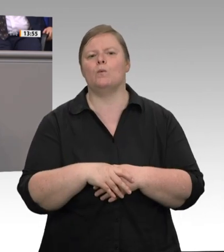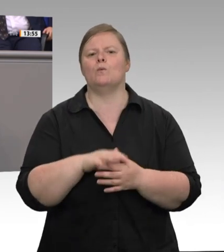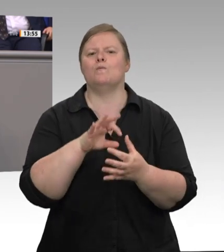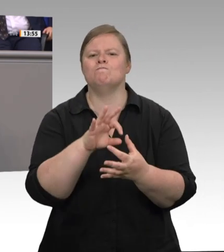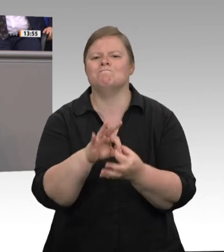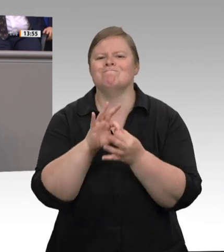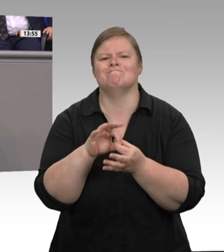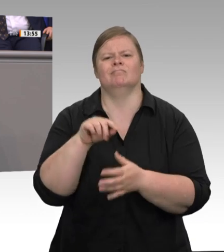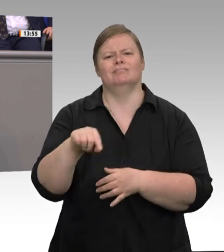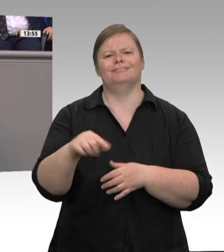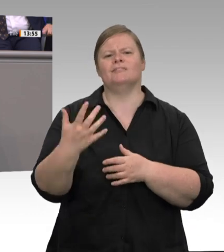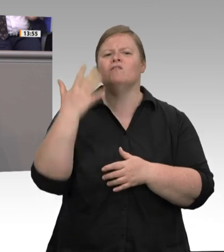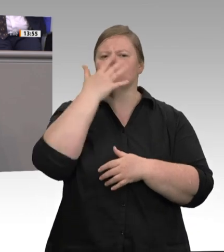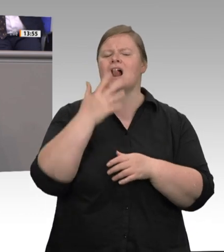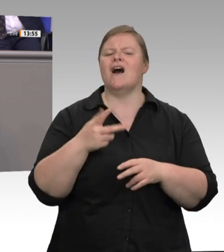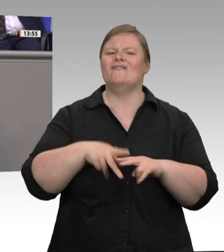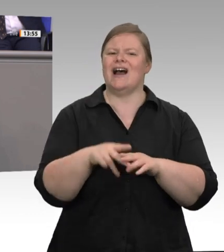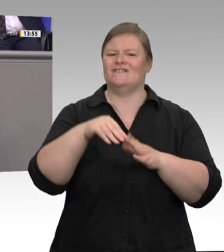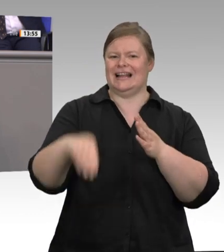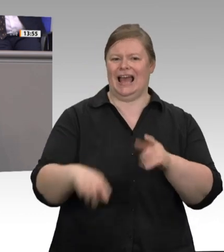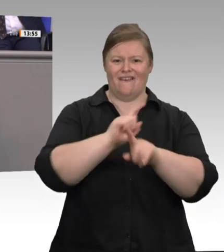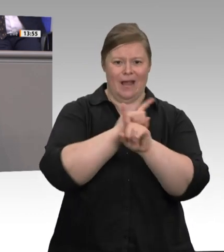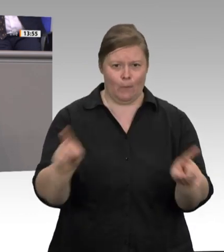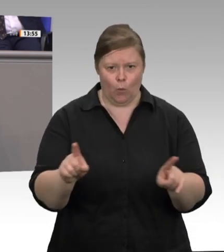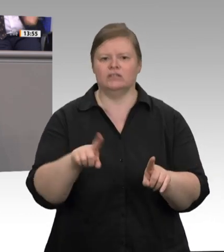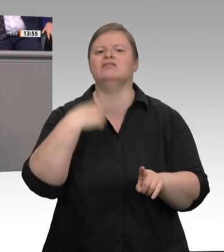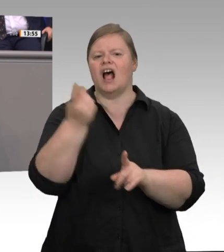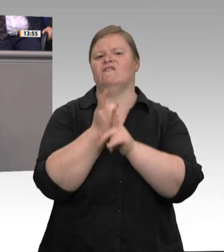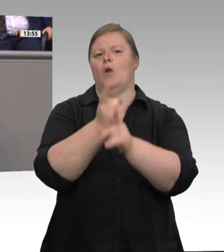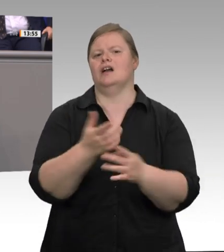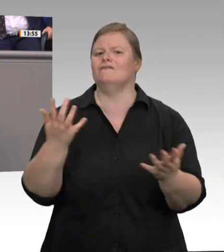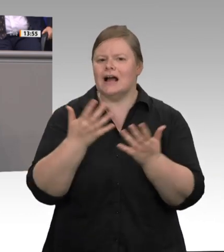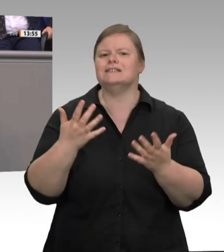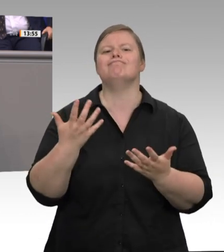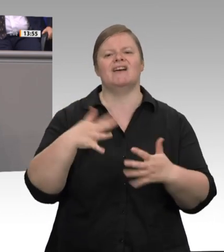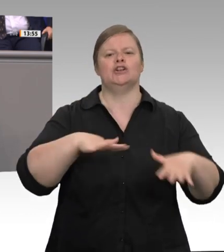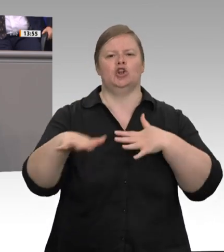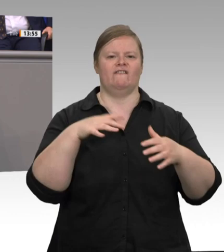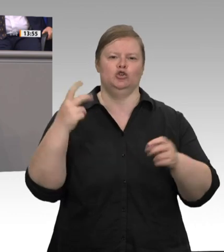zu eigen gemacht. Es las sich in manchen Stellungnahmen so, als würden der Vorschlag